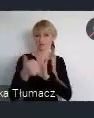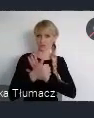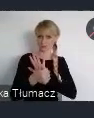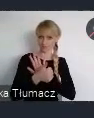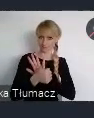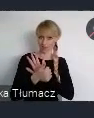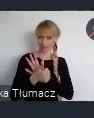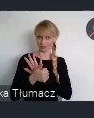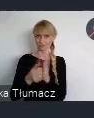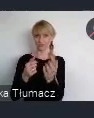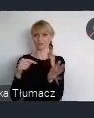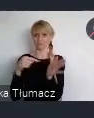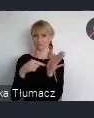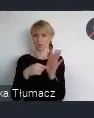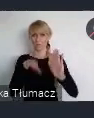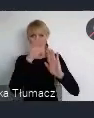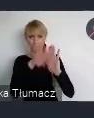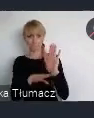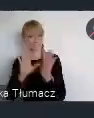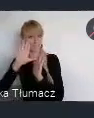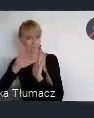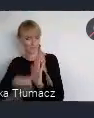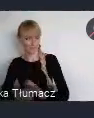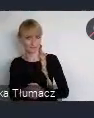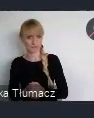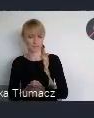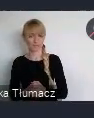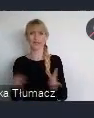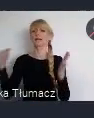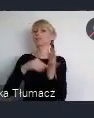Celem tej Agendy Miejskiej było wypracowanie bardziej skutecznego